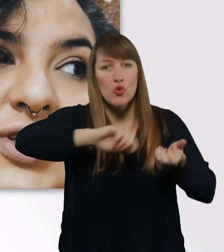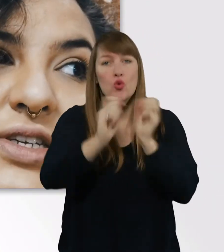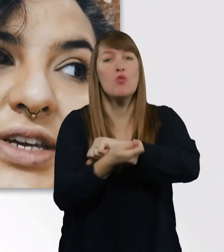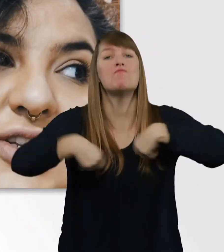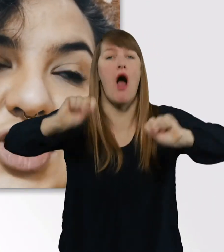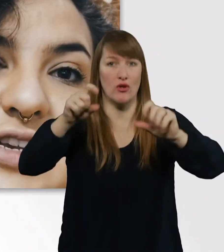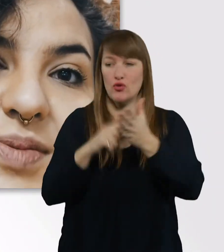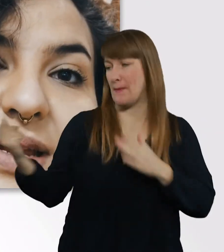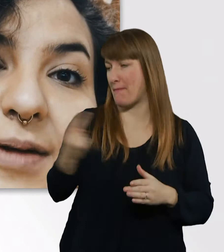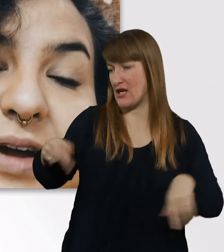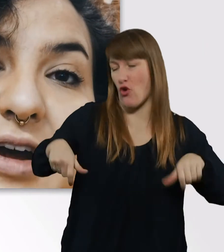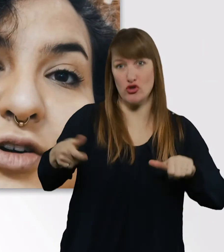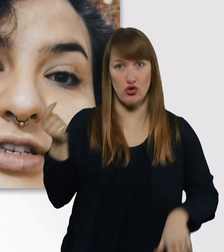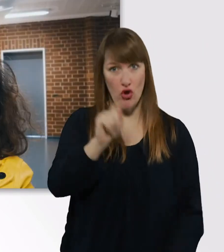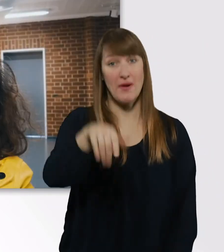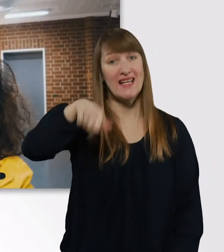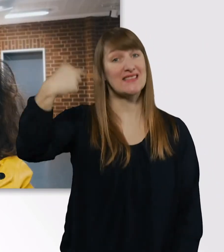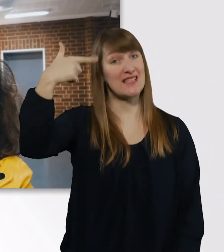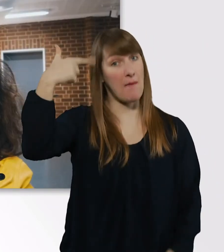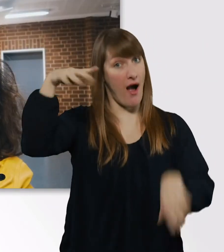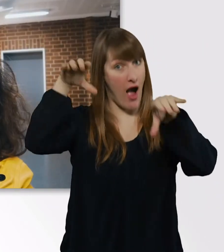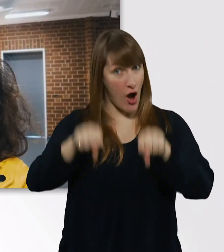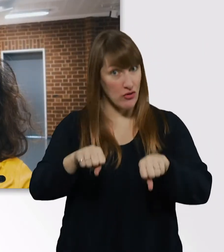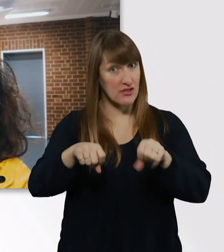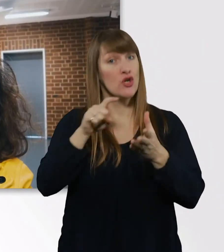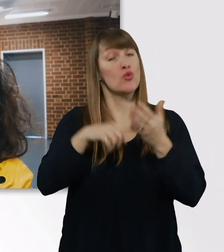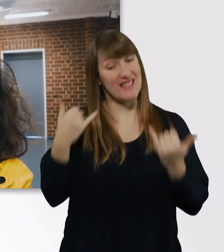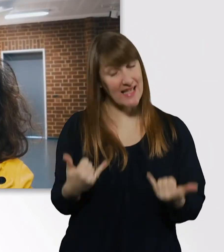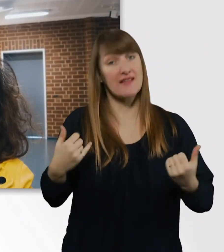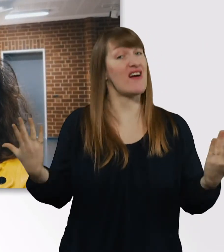Jetzt schalte ich mal die Kamera aus, damit wir schön fleißig lernen können.